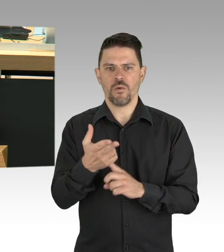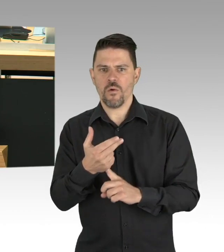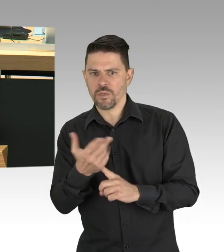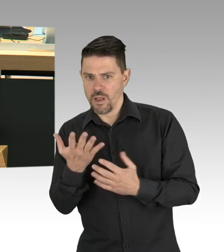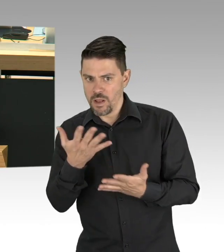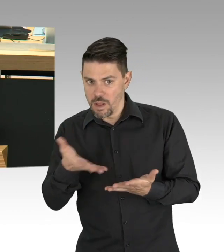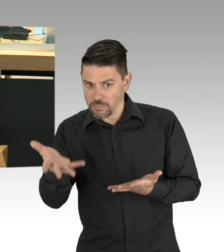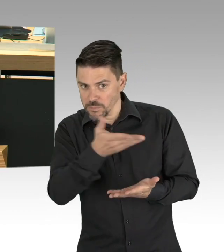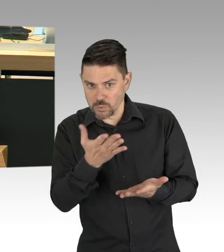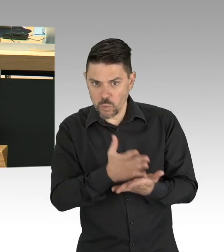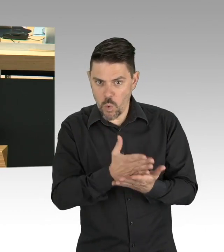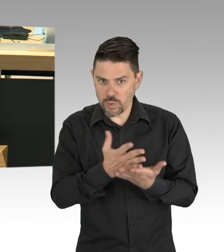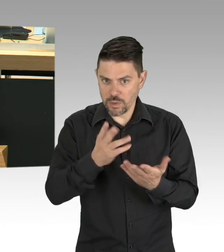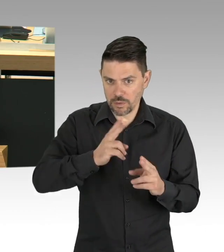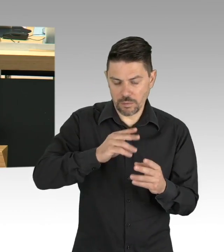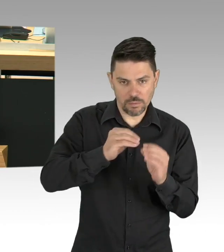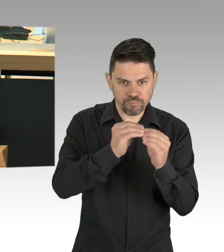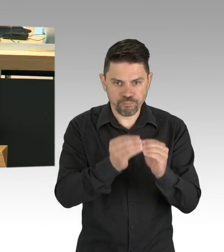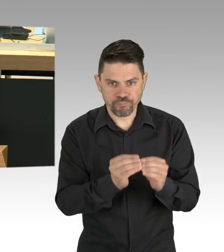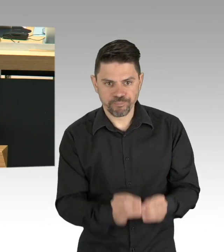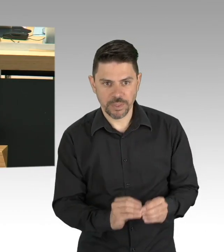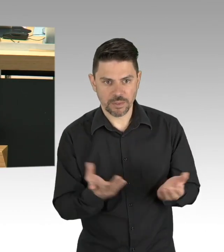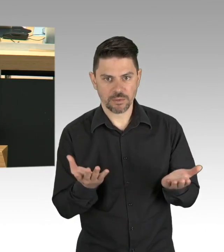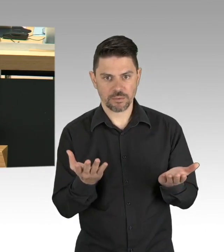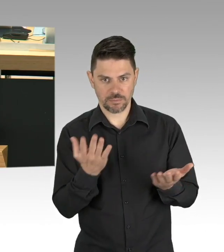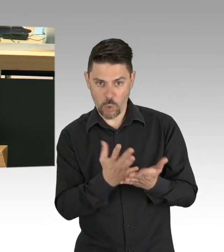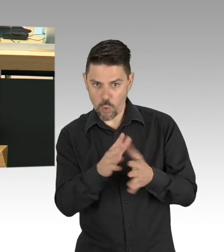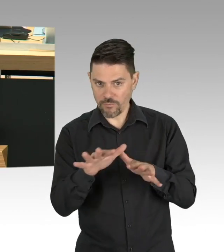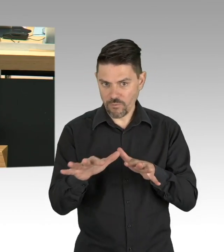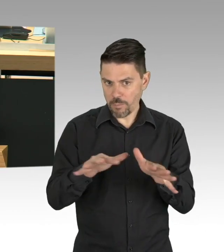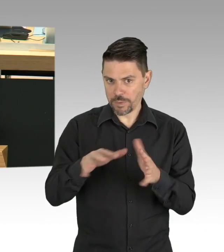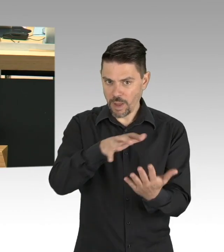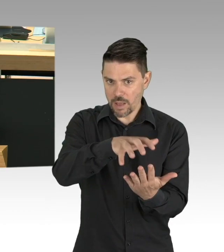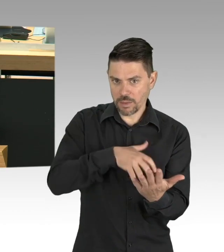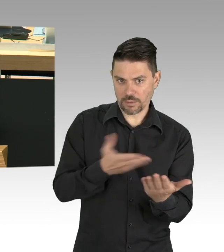diese spezifischen Interessen Berlins zu vertreten, aber Sie müssten es bitte auch tun,